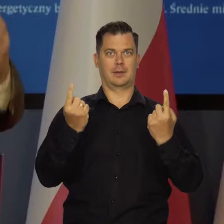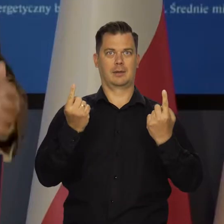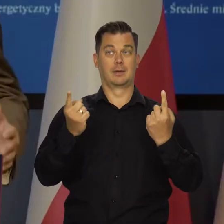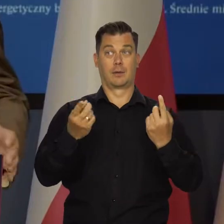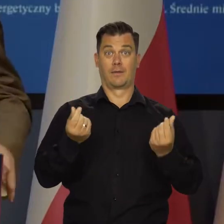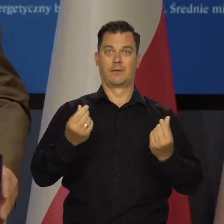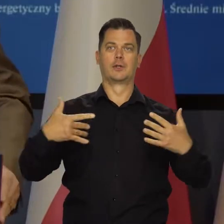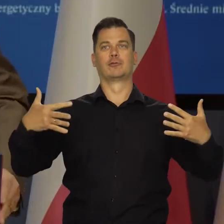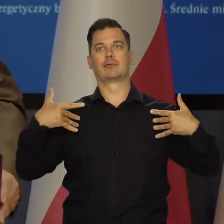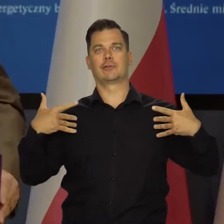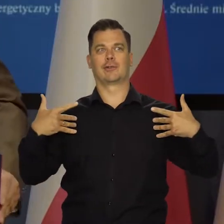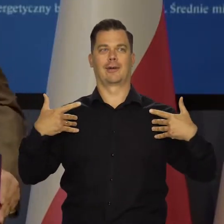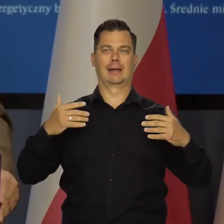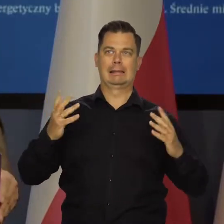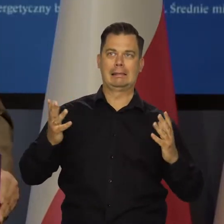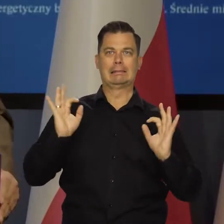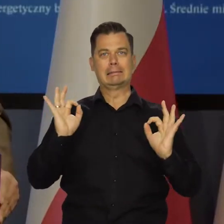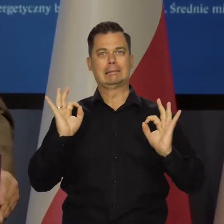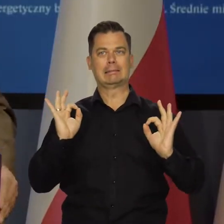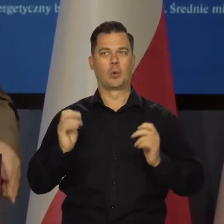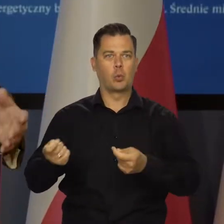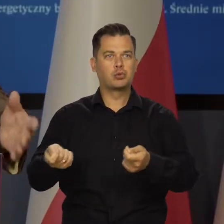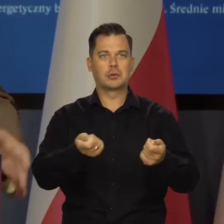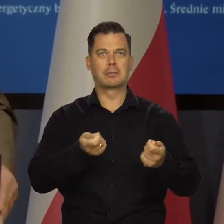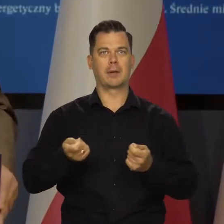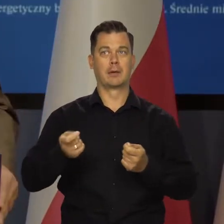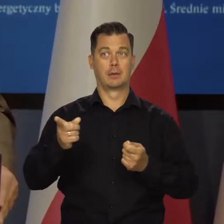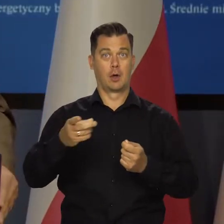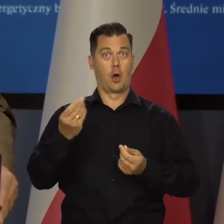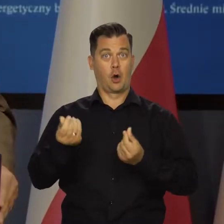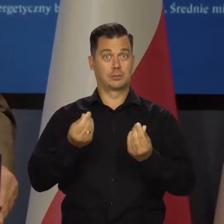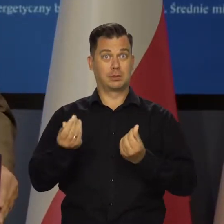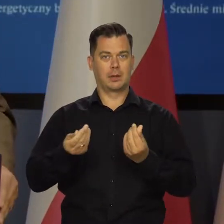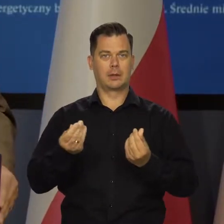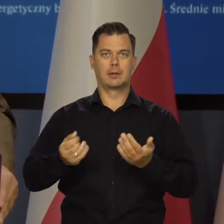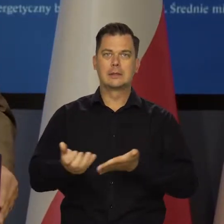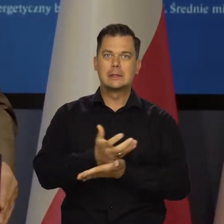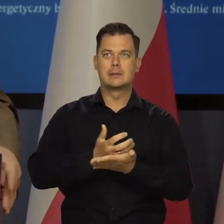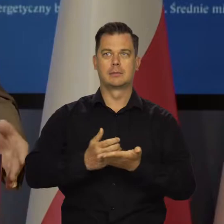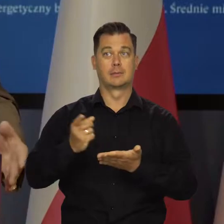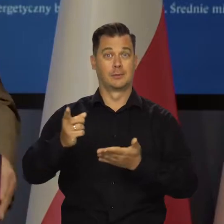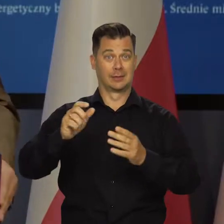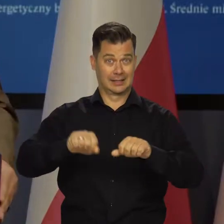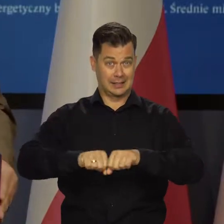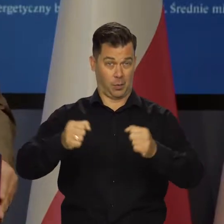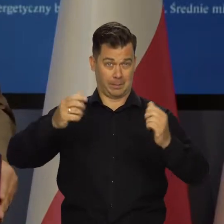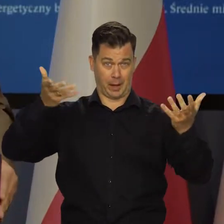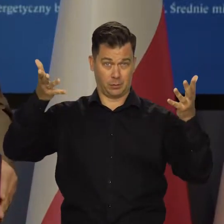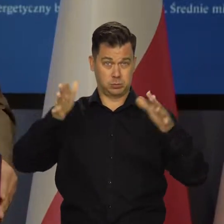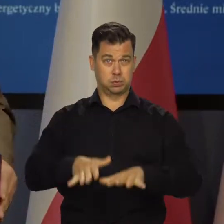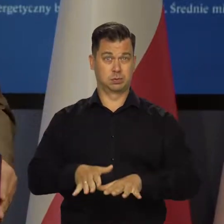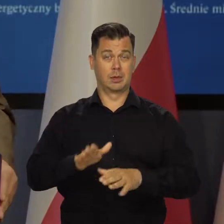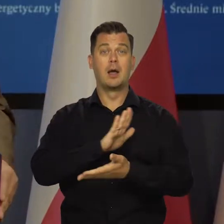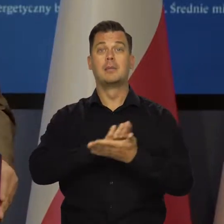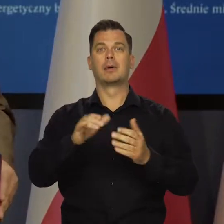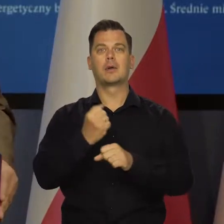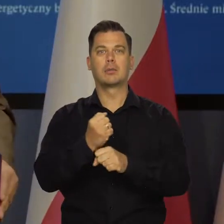żeby nie spadł poziom życia, żeby gospodarka nie stanęła, żeby nie było załamania gospodarczego, żeby nie było masowego bezrobocia,